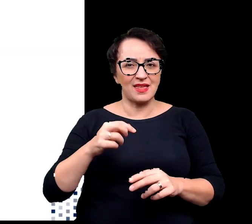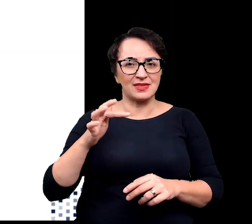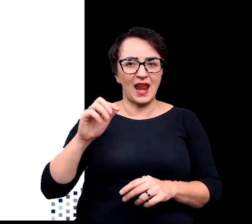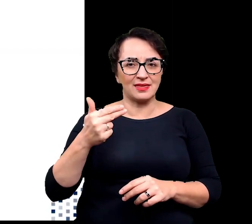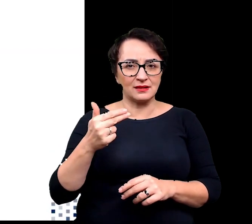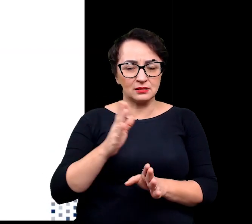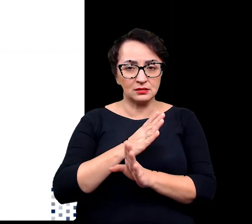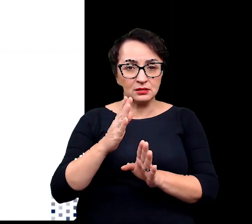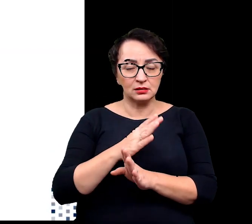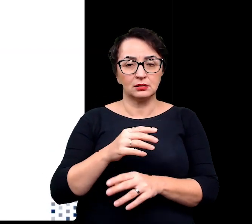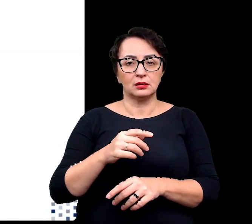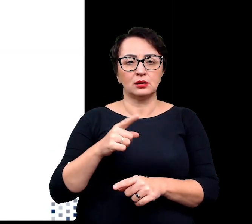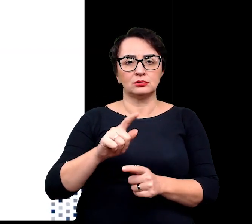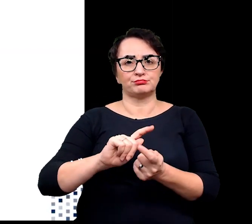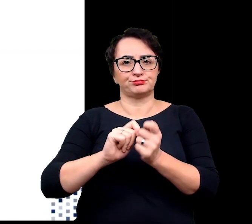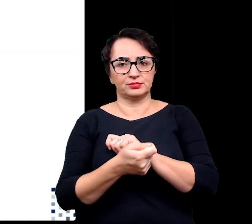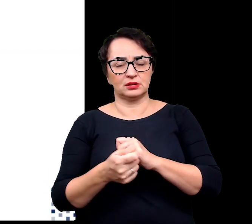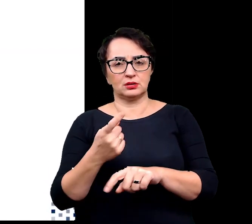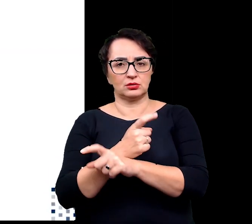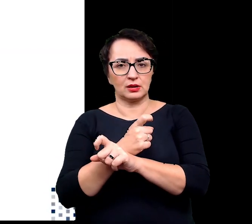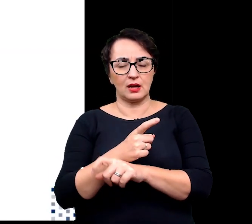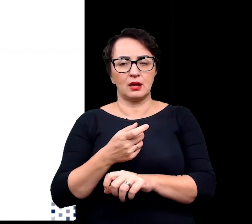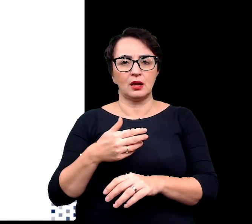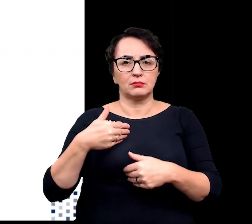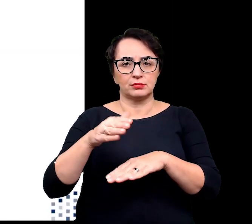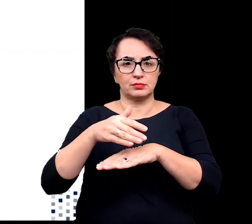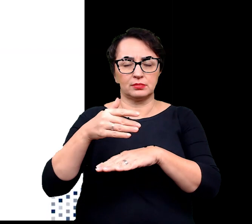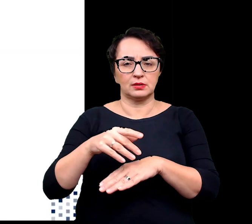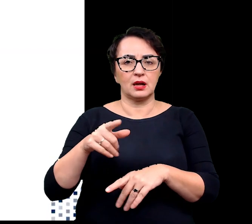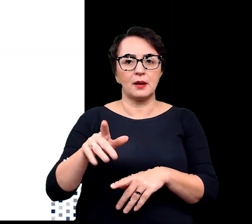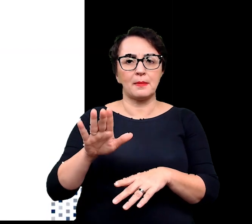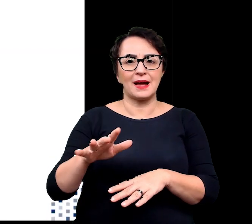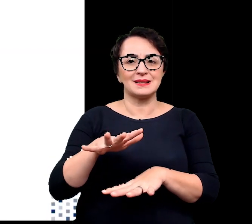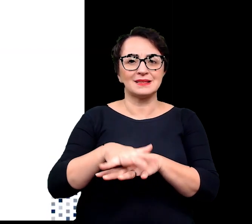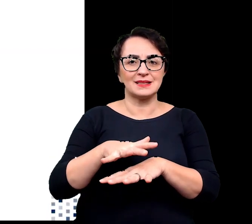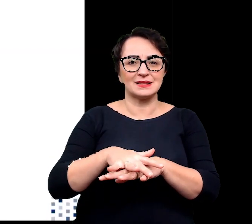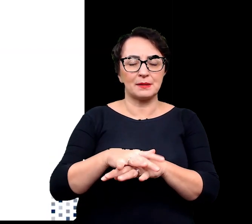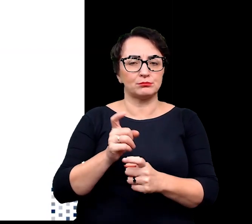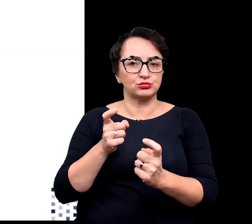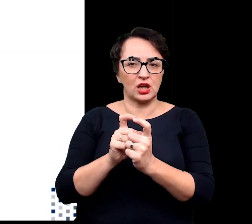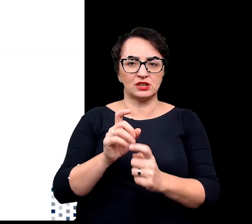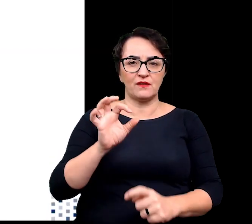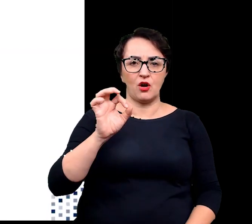to są one detoksykowane przez wydajnie działające u roślin alpejskich systemy antyoksydacyjne.